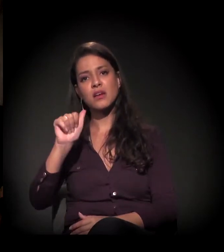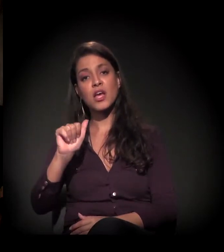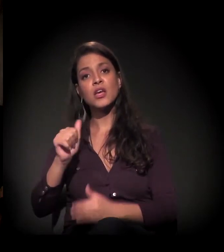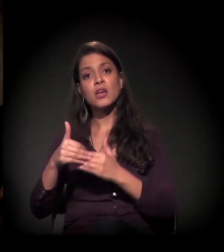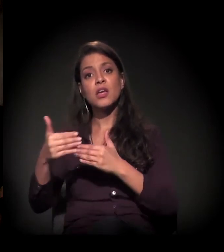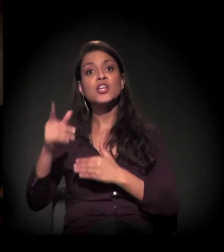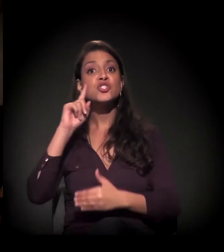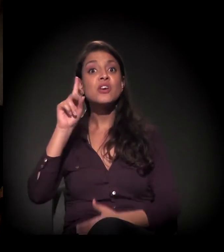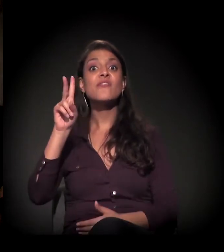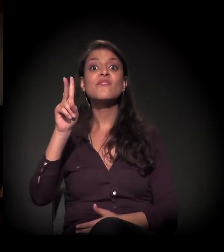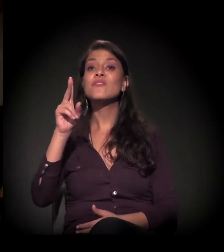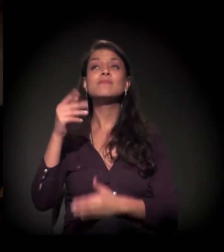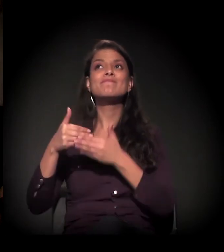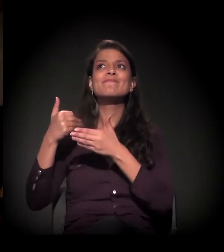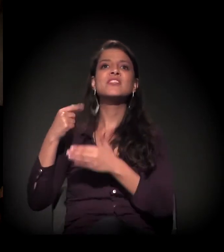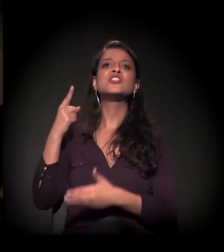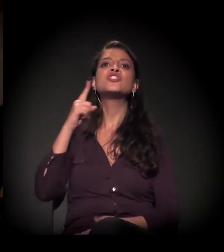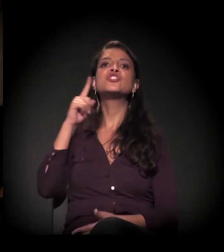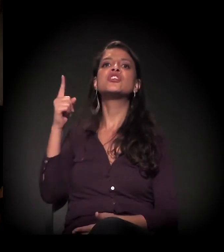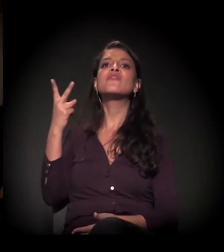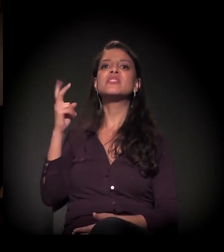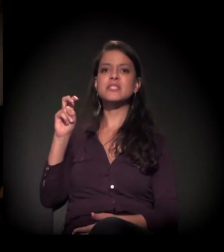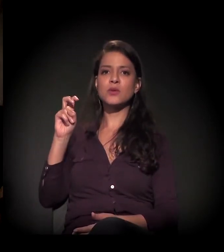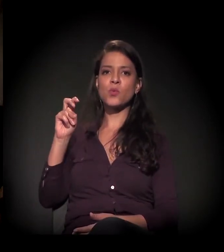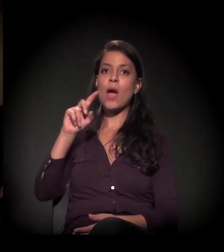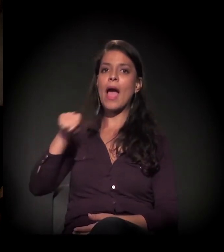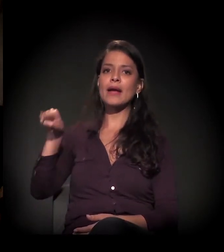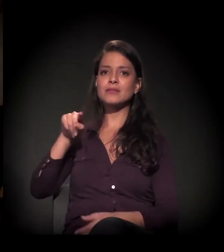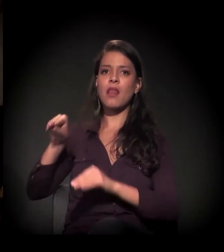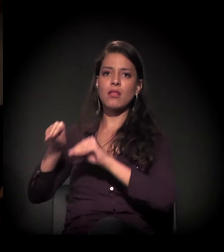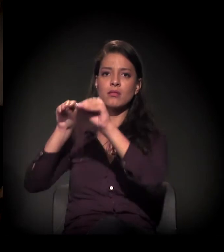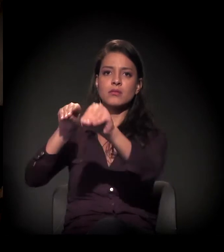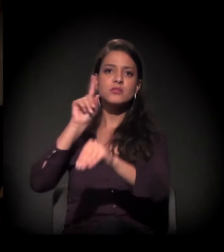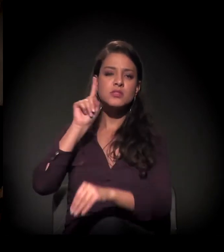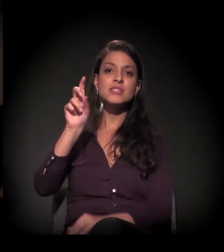só que ela foi suspensa e foi reagendada para o dia 5 de setembro.